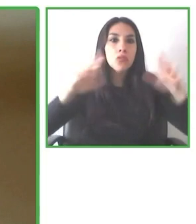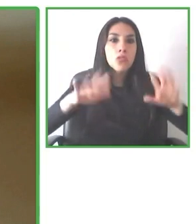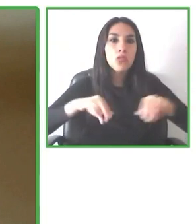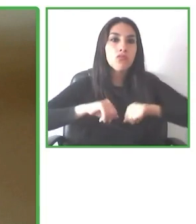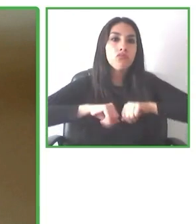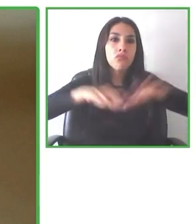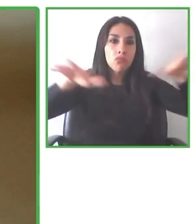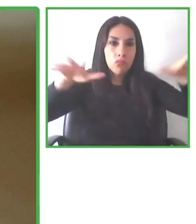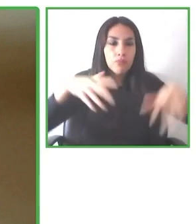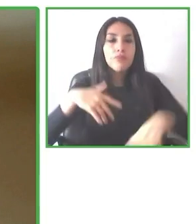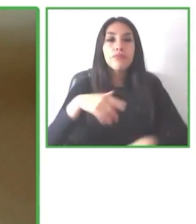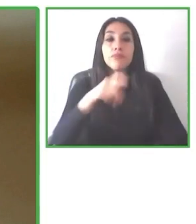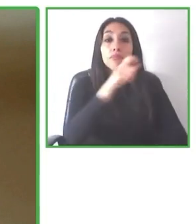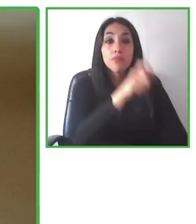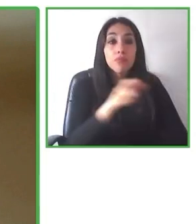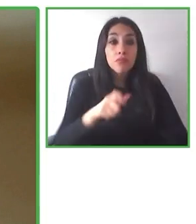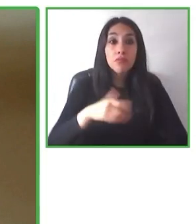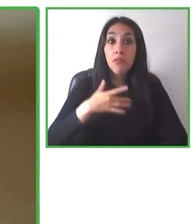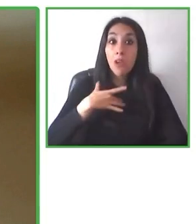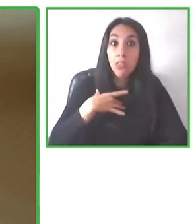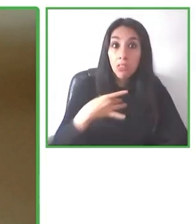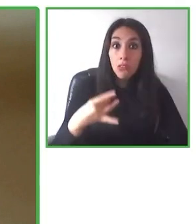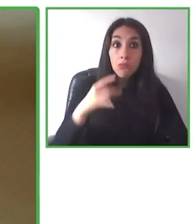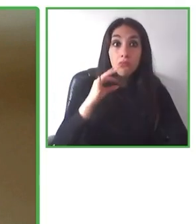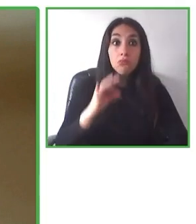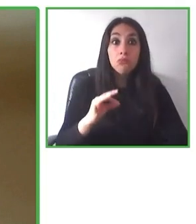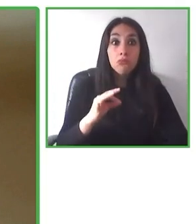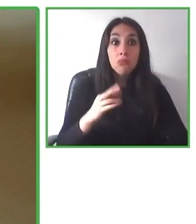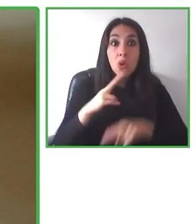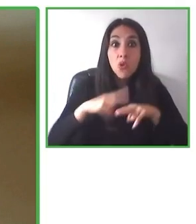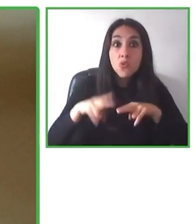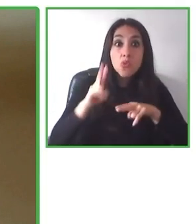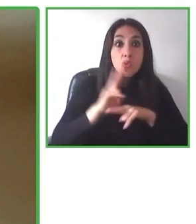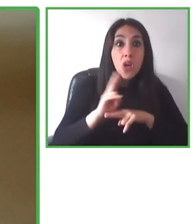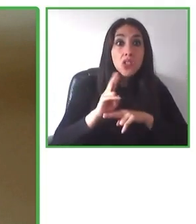aseguraremos que cada persona pueda disfrutar de este mundo al igual que otro.